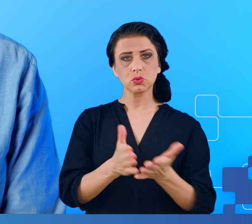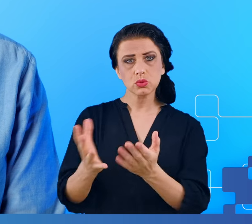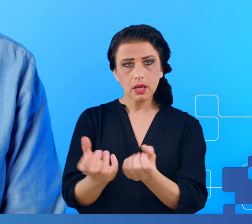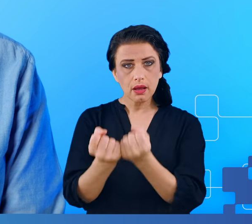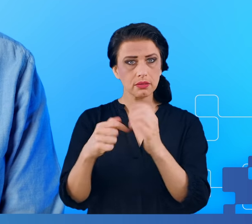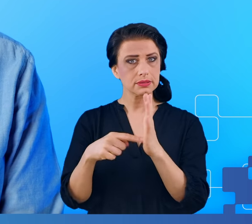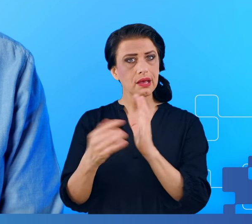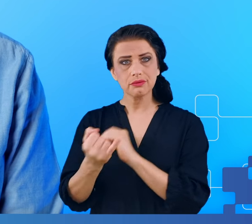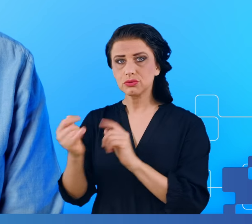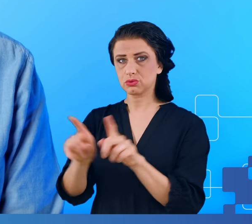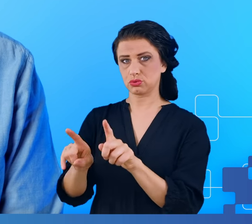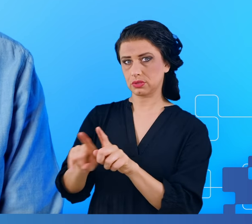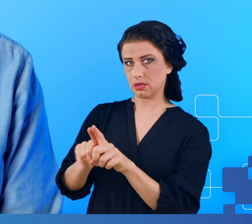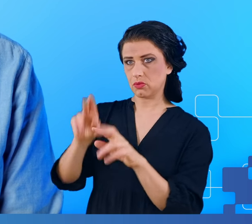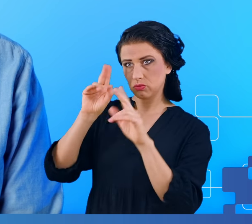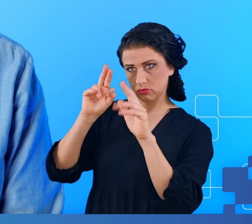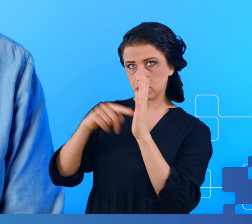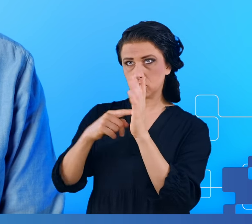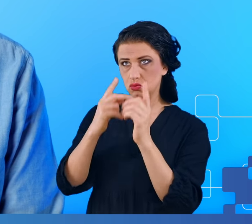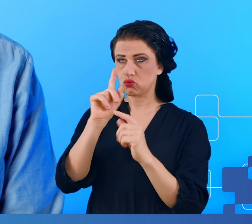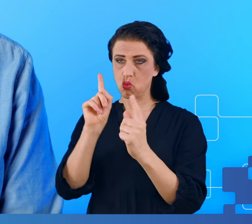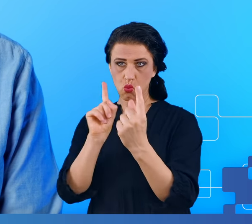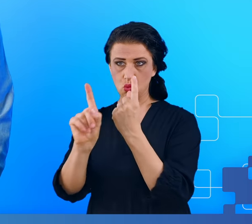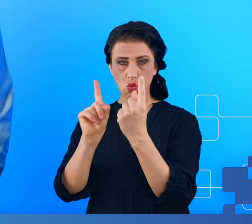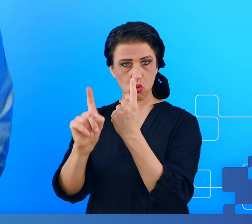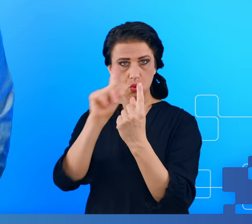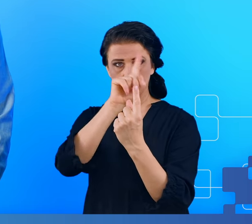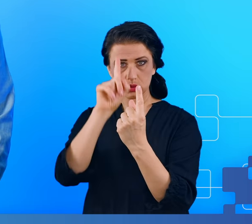możemy nie rozpoznawać ludzi znajomych na ulicy, możemy mieć